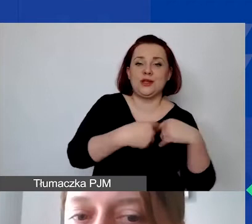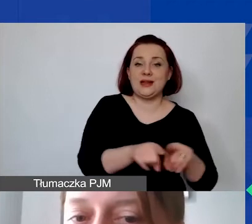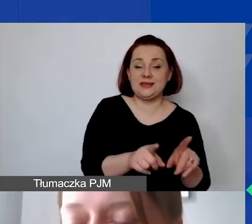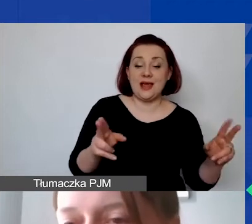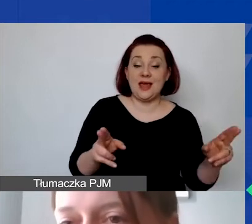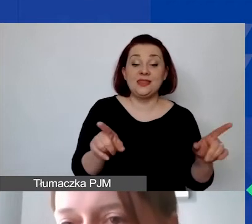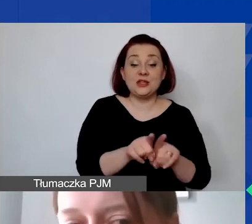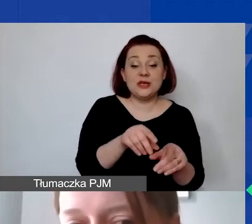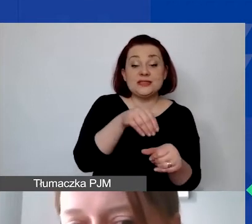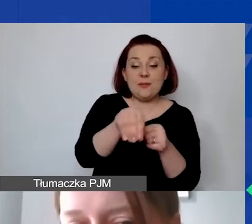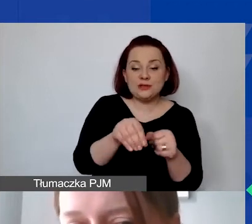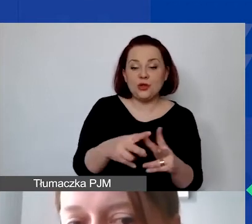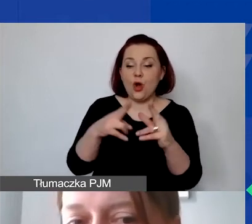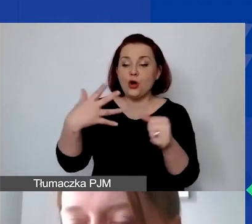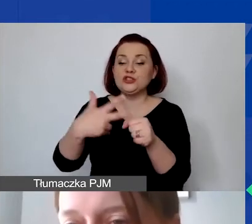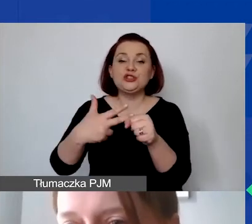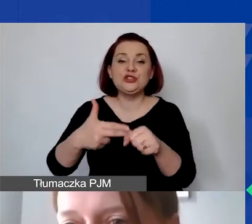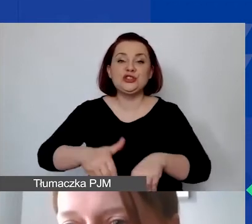od ostatniego dnia realizacji określonego w umowie.